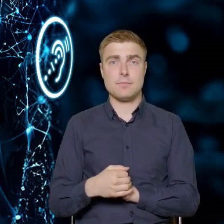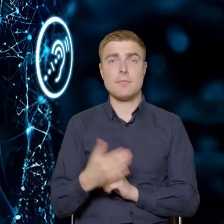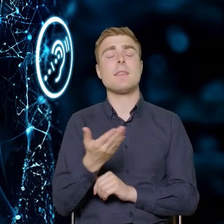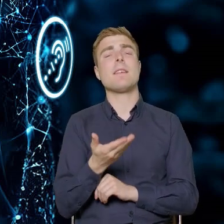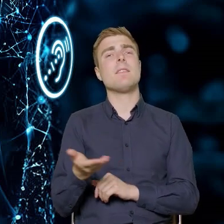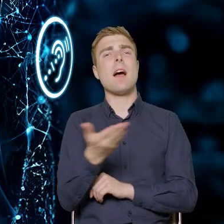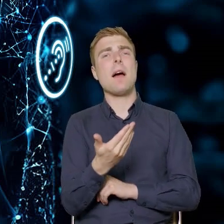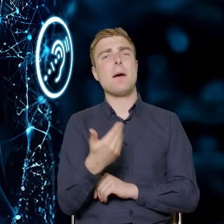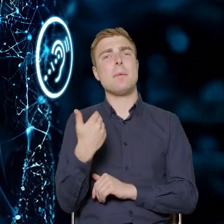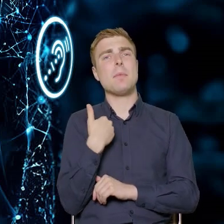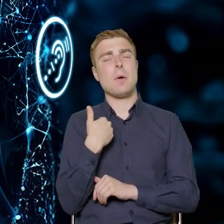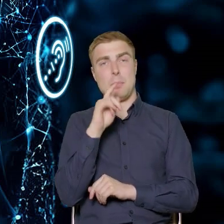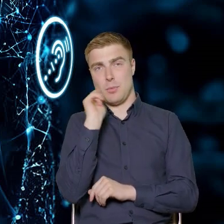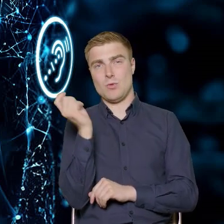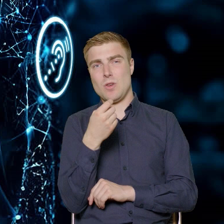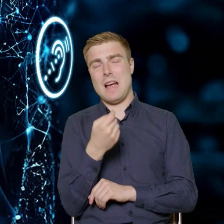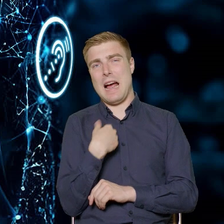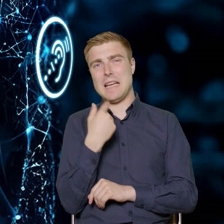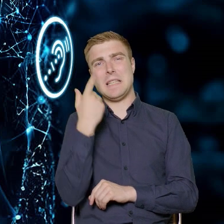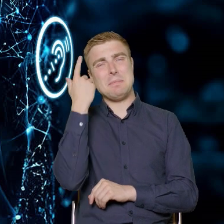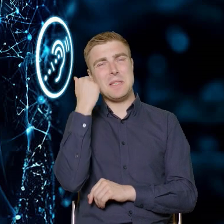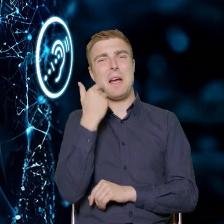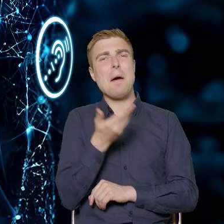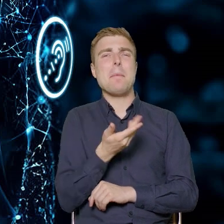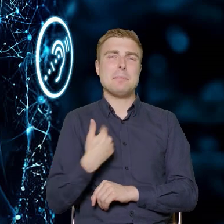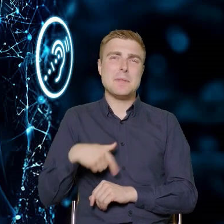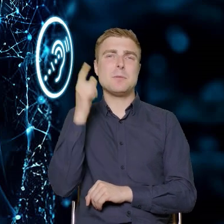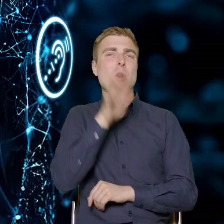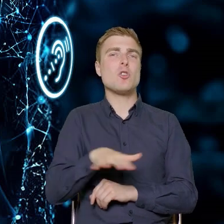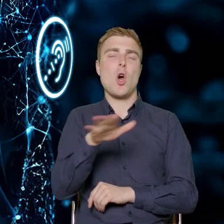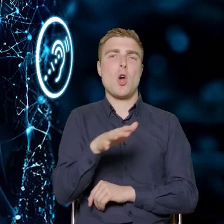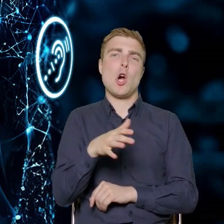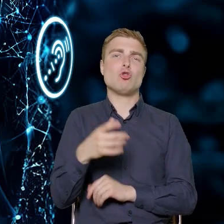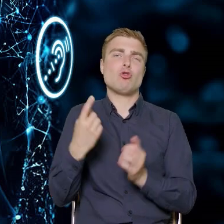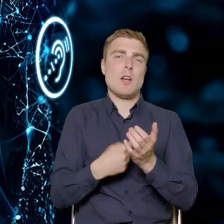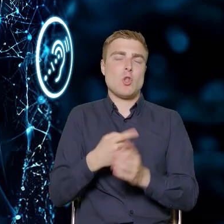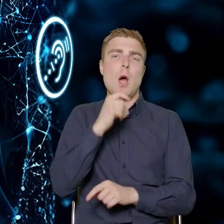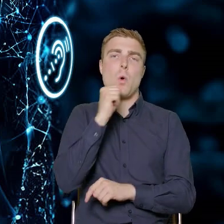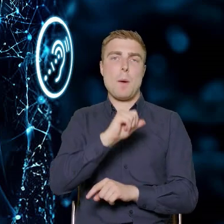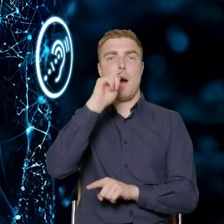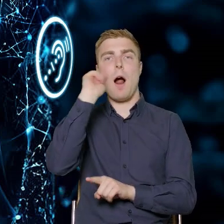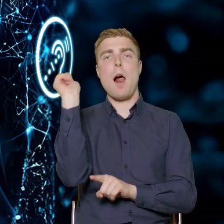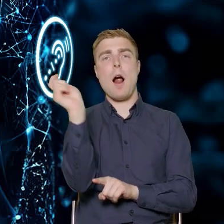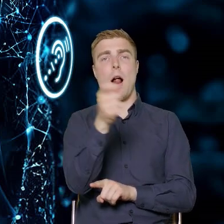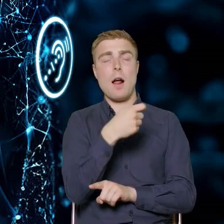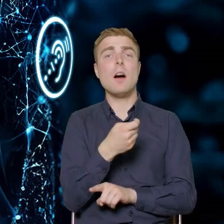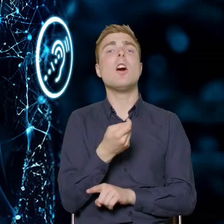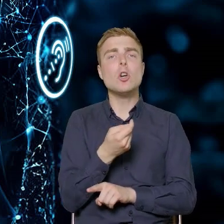a zakładam, że poruszamy się jako społeczeństwo coraz więcej po Europie, to dobrze Państwo zdajecie sobie sprawę,